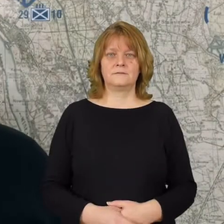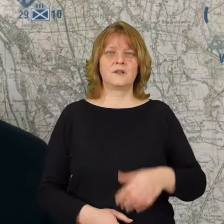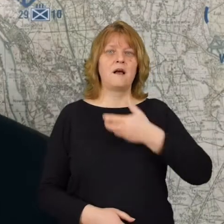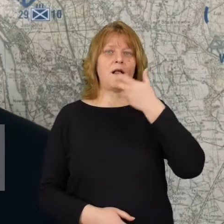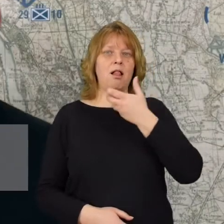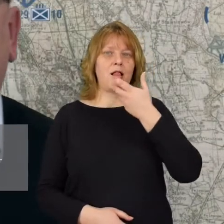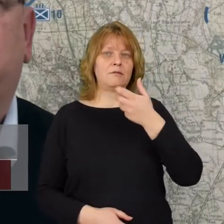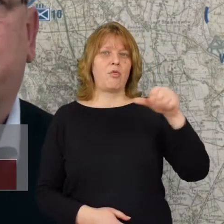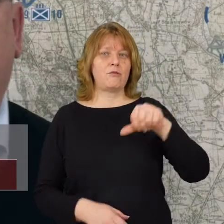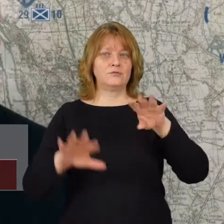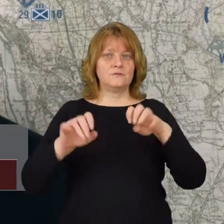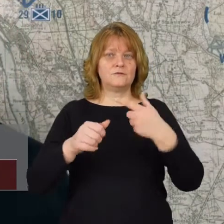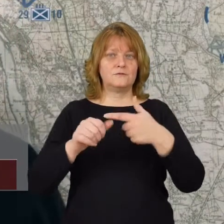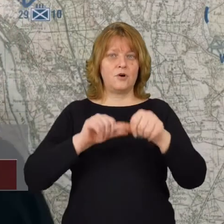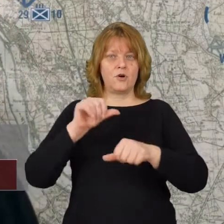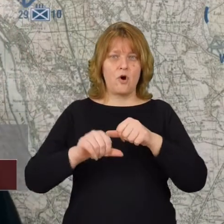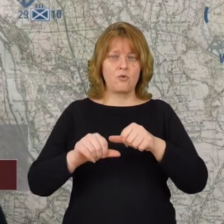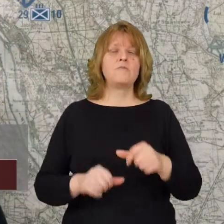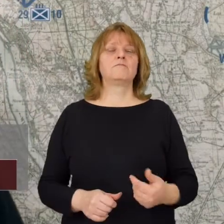Latem 1920 roku doszło do